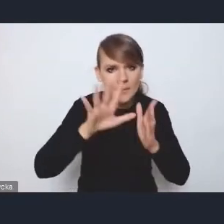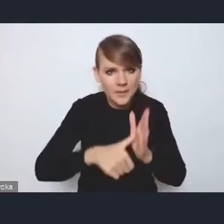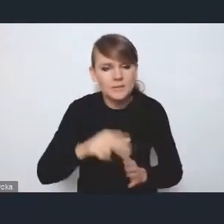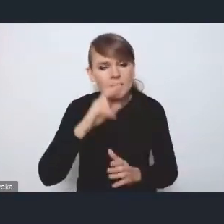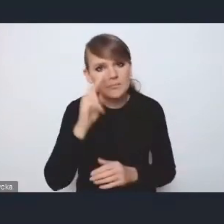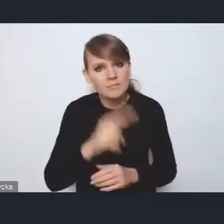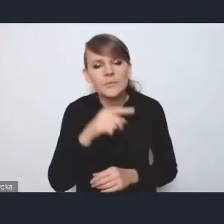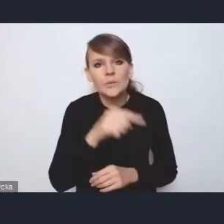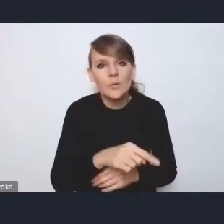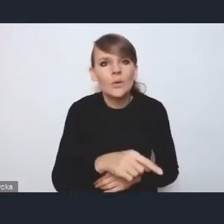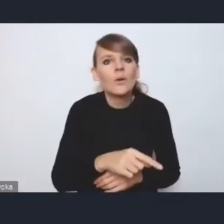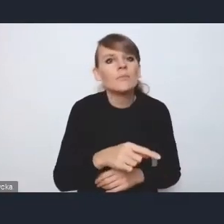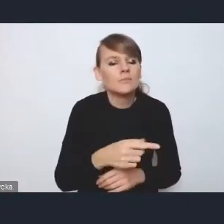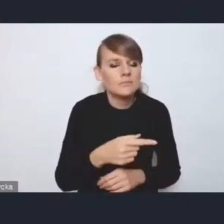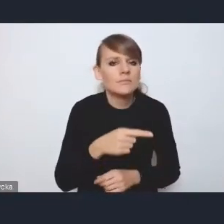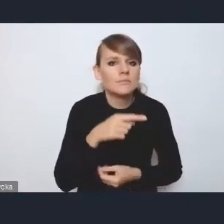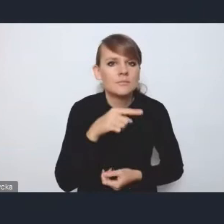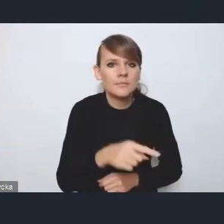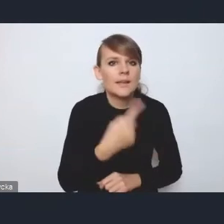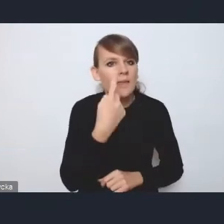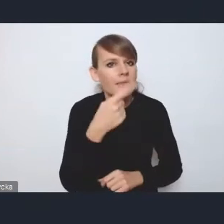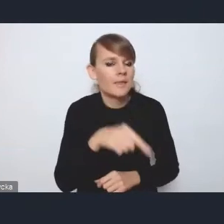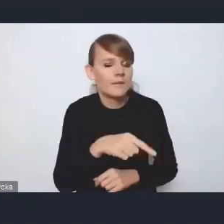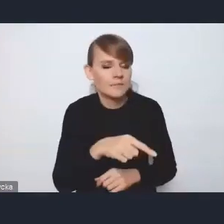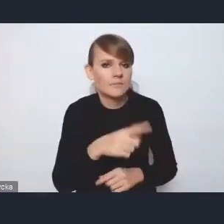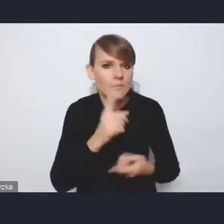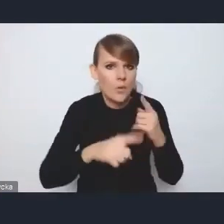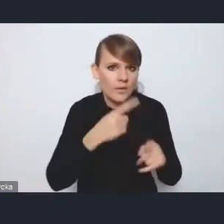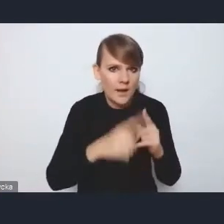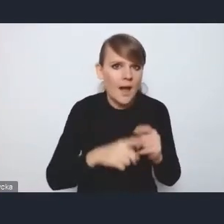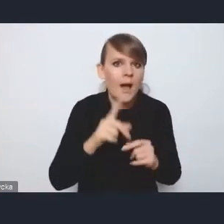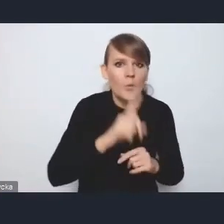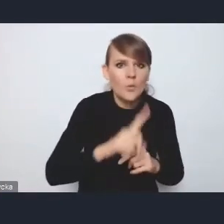że jest to jedna z polityk publicznych rządu prowadzonych